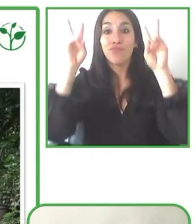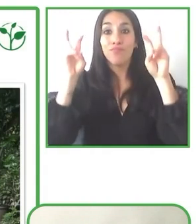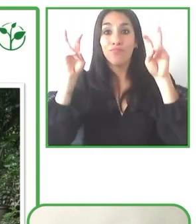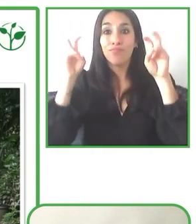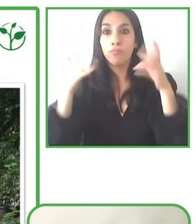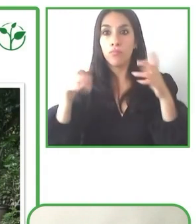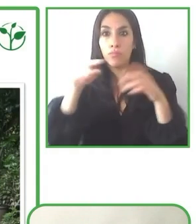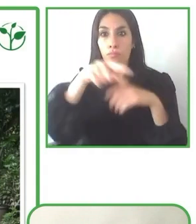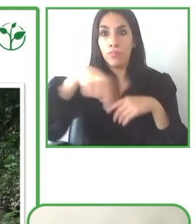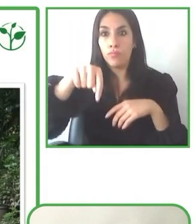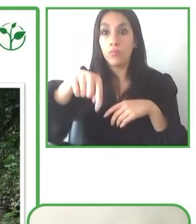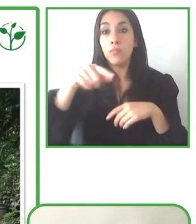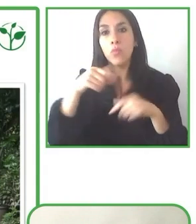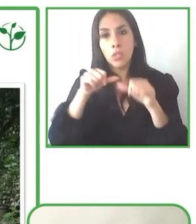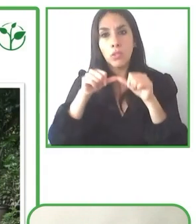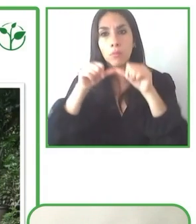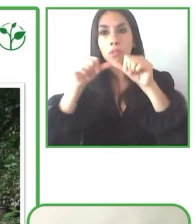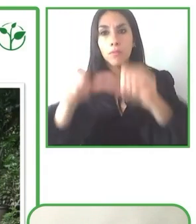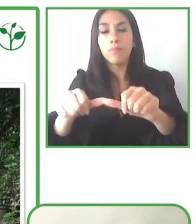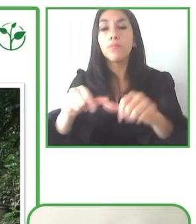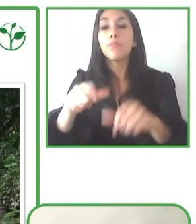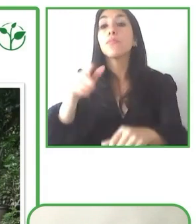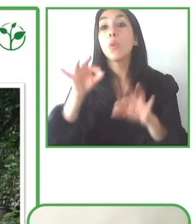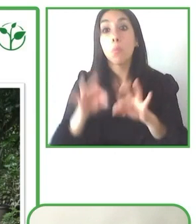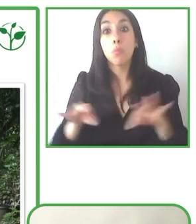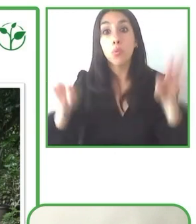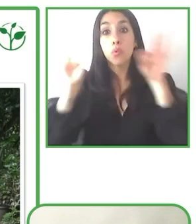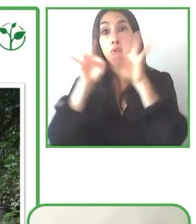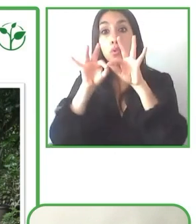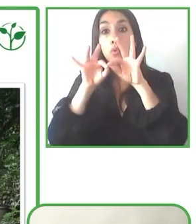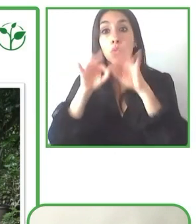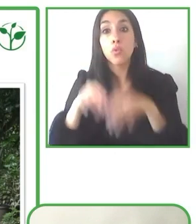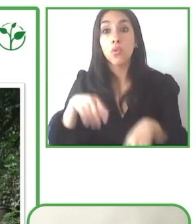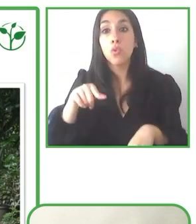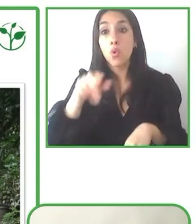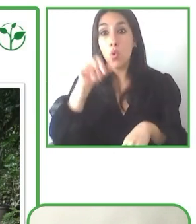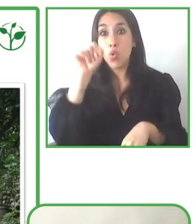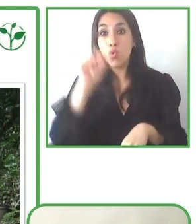hemos tenido también un primer acercamiento, digamos, antes de la pandemia, justo antes de